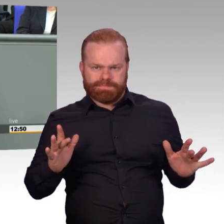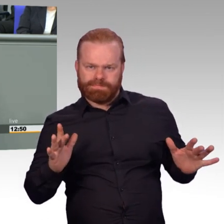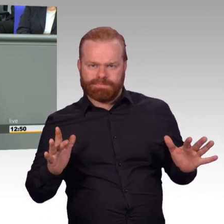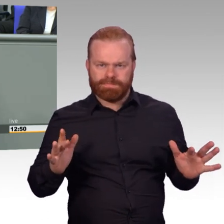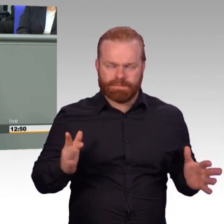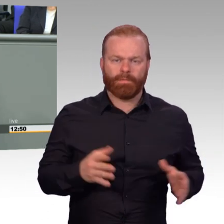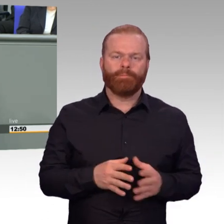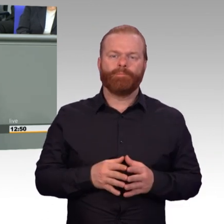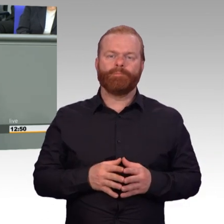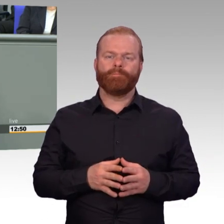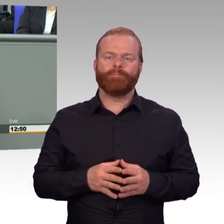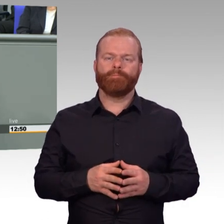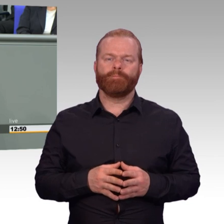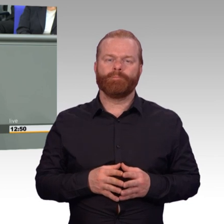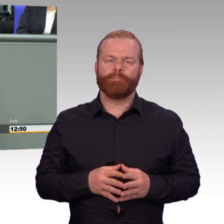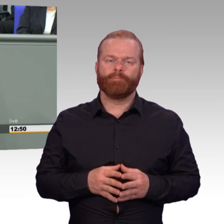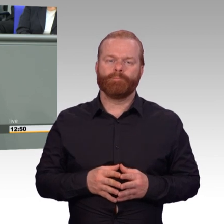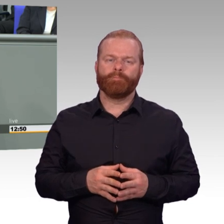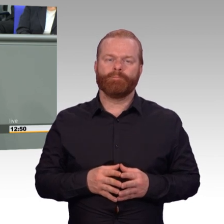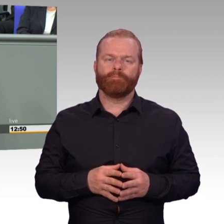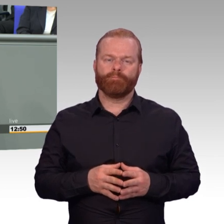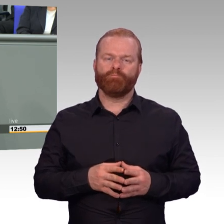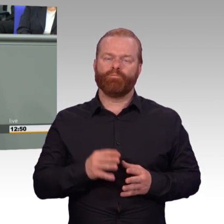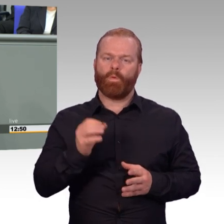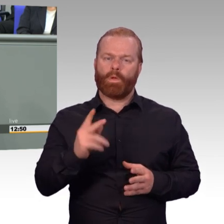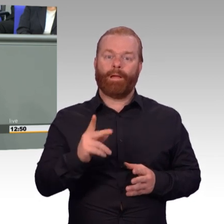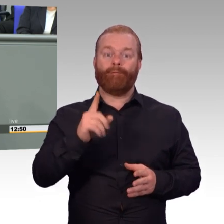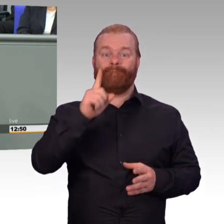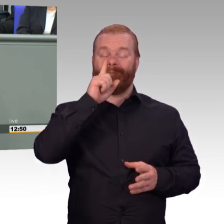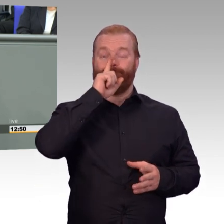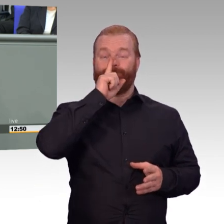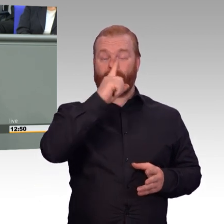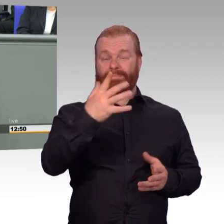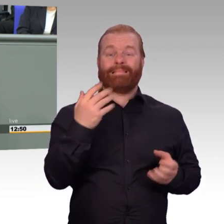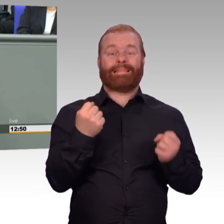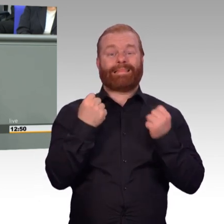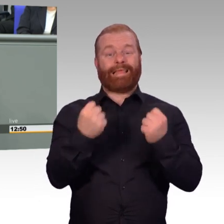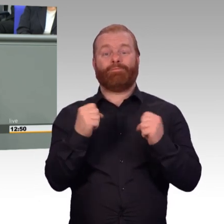demographischen Rahmenbedingungen als jemals zuvor. Und darauf haben wir uns bei dem Koalitionsvertrag